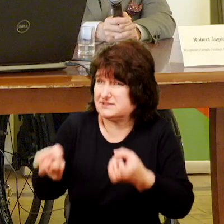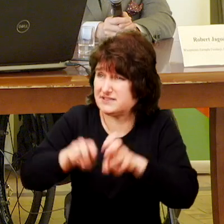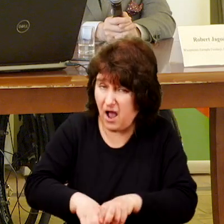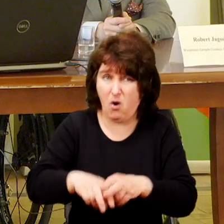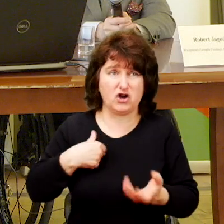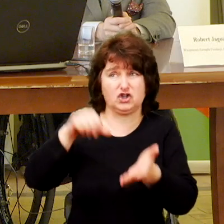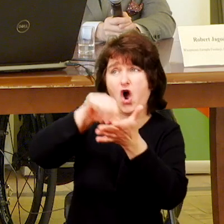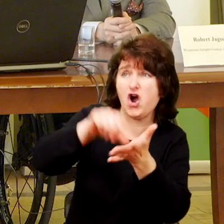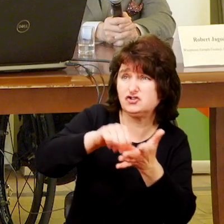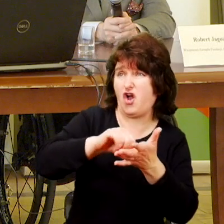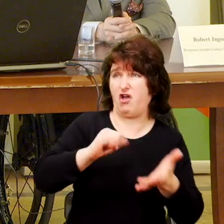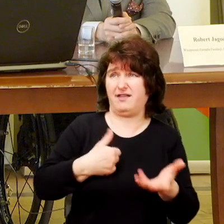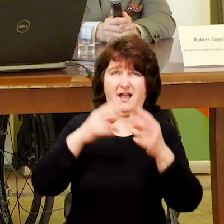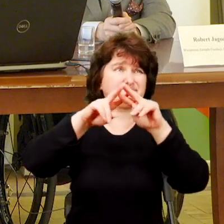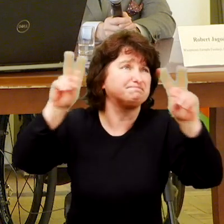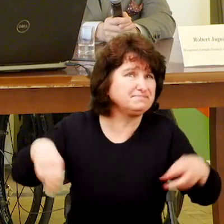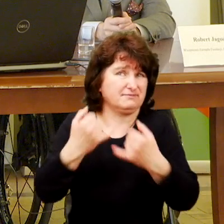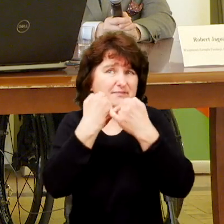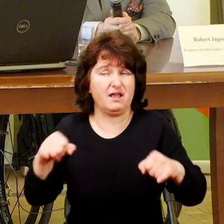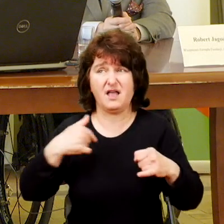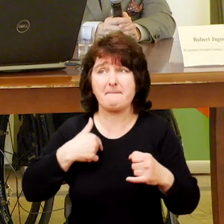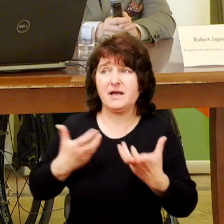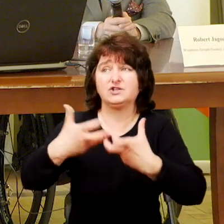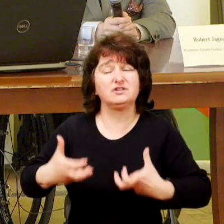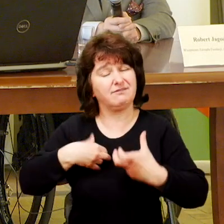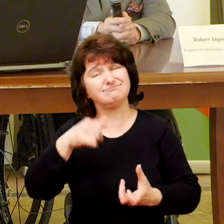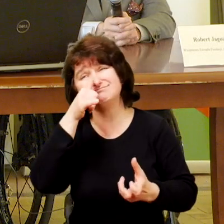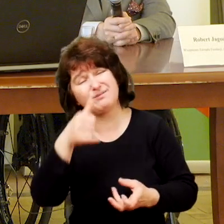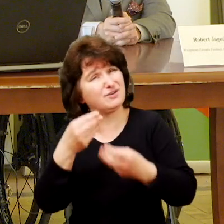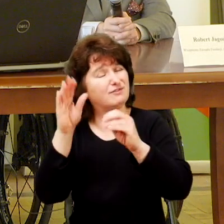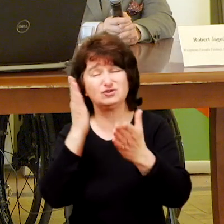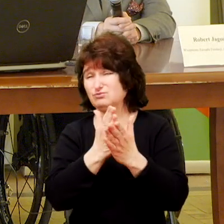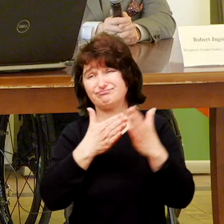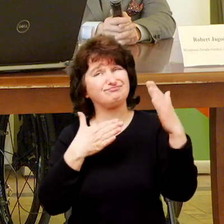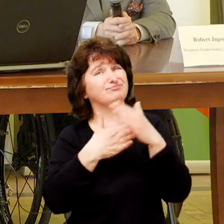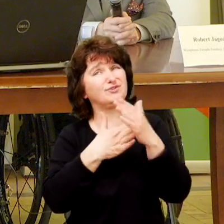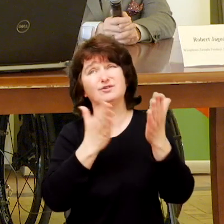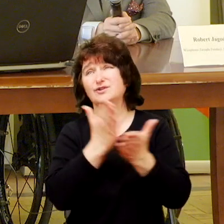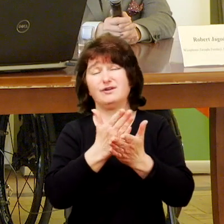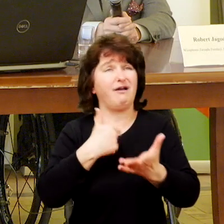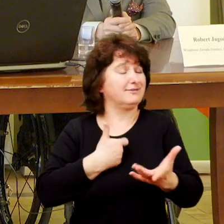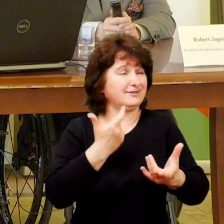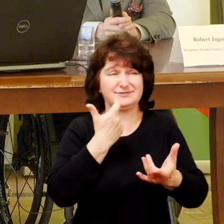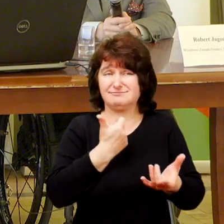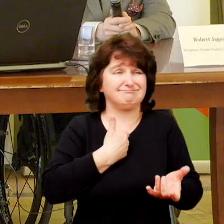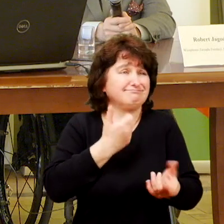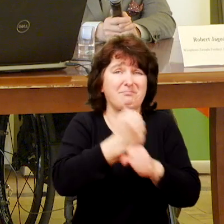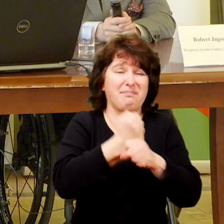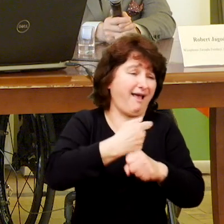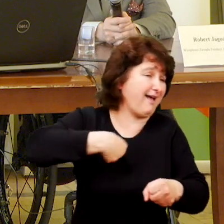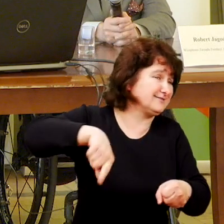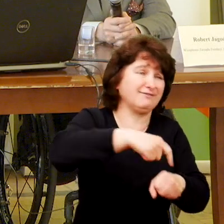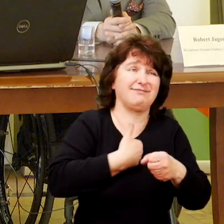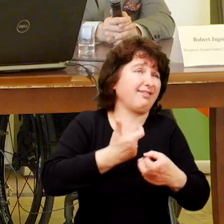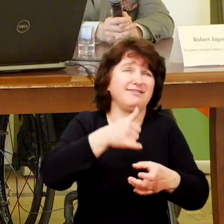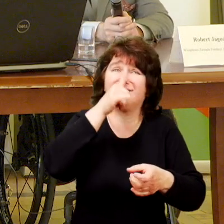to my jako stowarzyszenie mówiliśmy nie nie to już jest koniec my mamy jedną księgową, jedną kadrową i my już dalej naprawdę nie możemy.